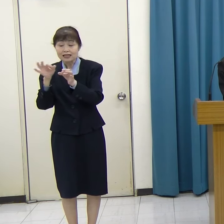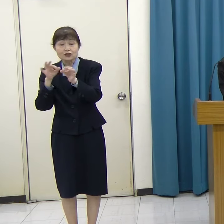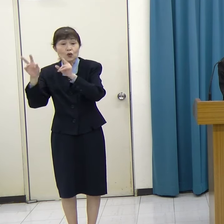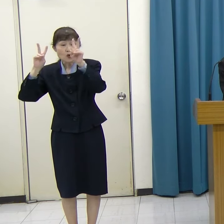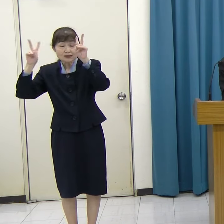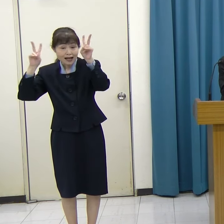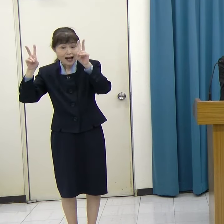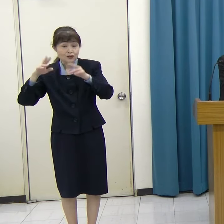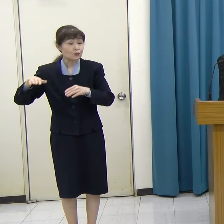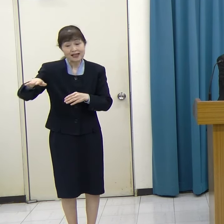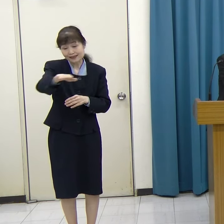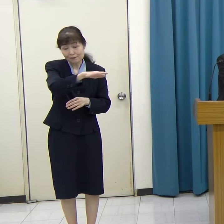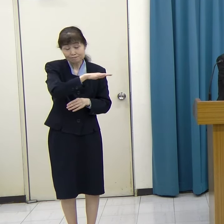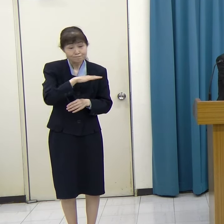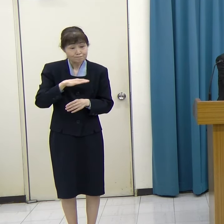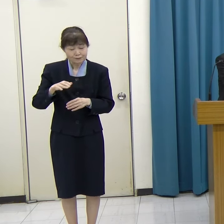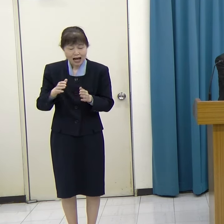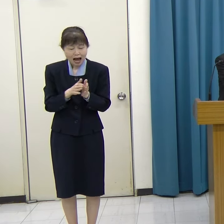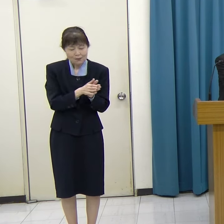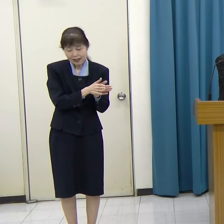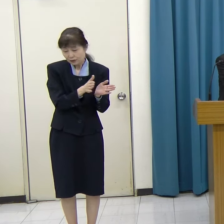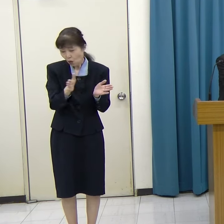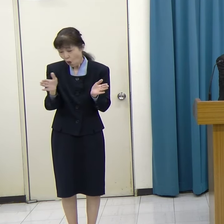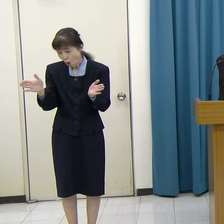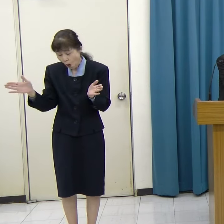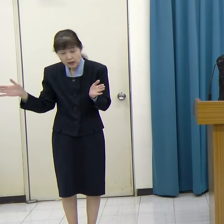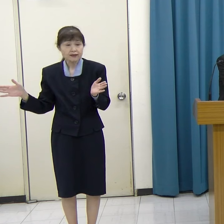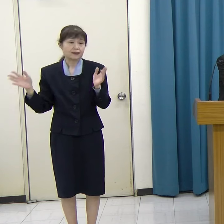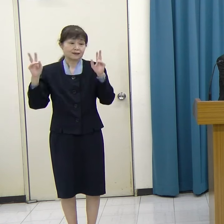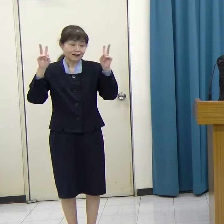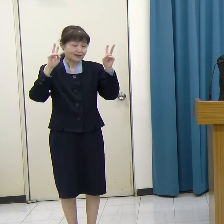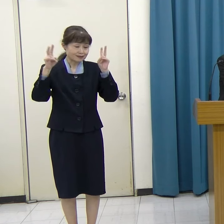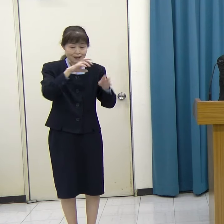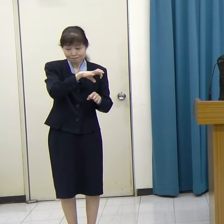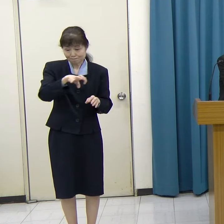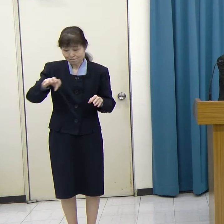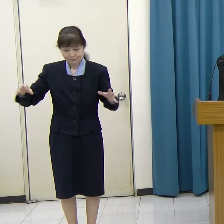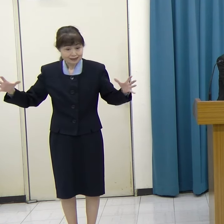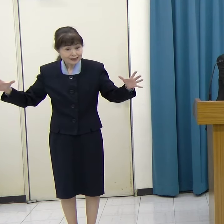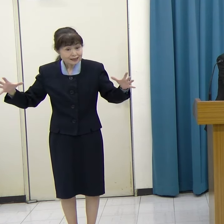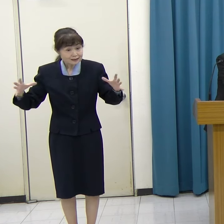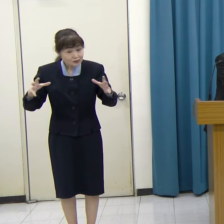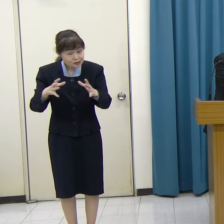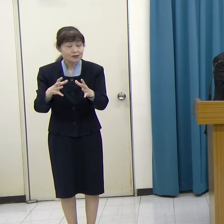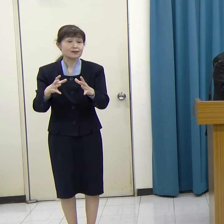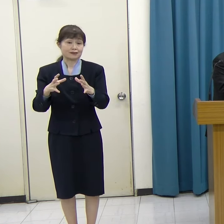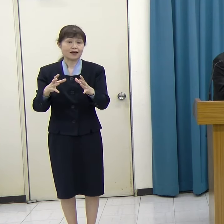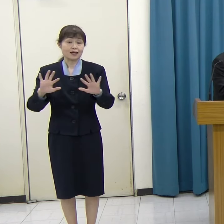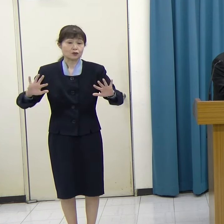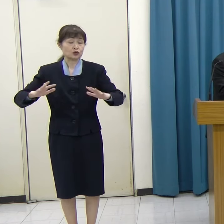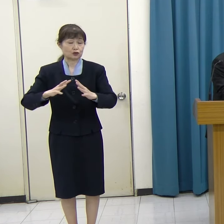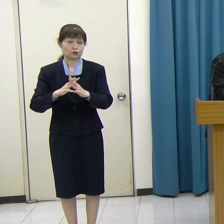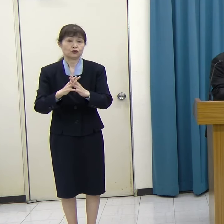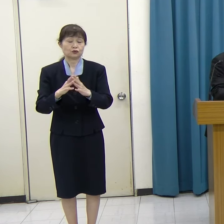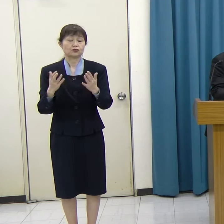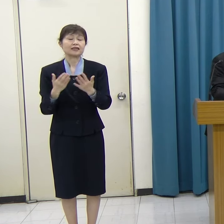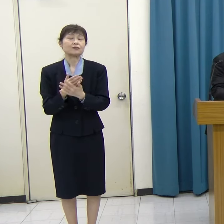こういった幅広い分野の企業が結集して取り組むことになります。